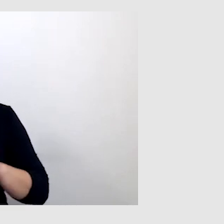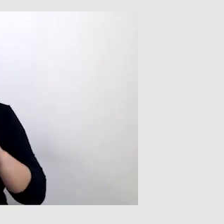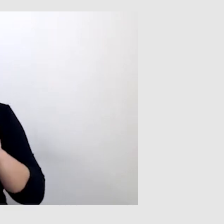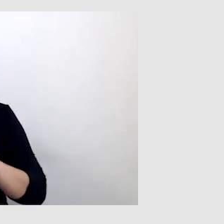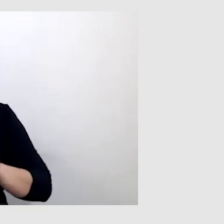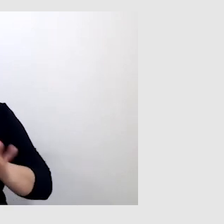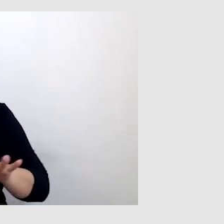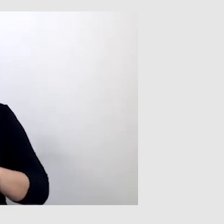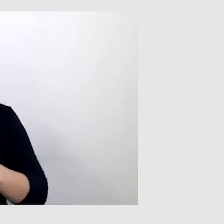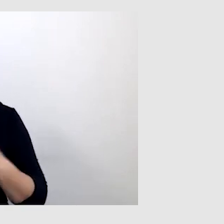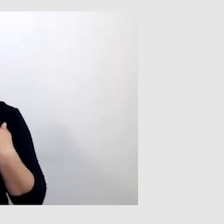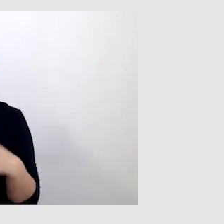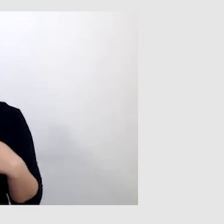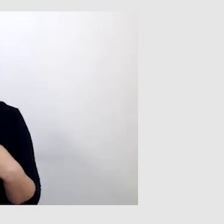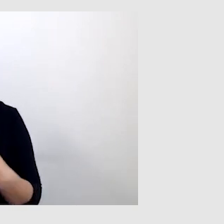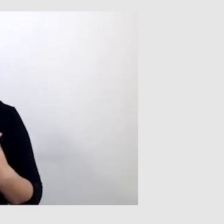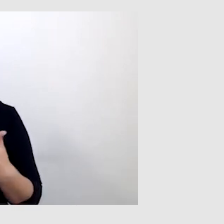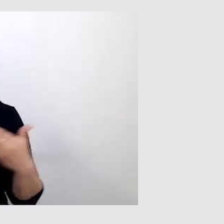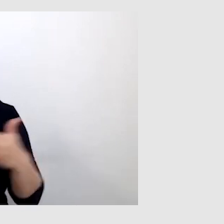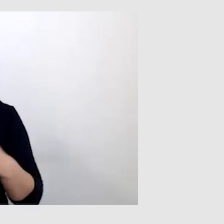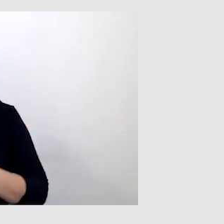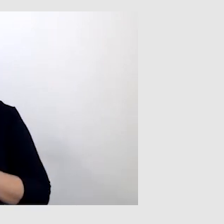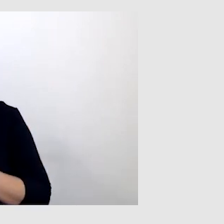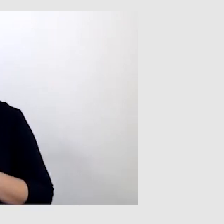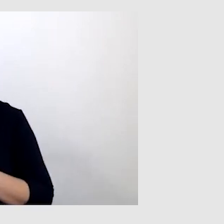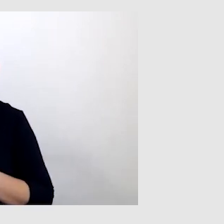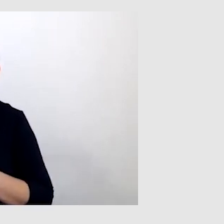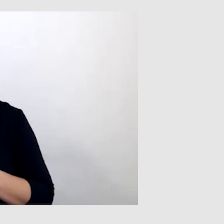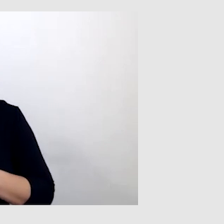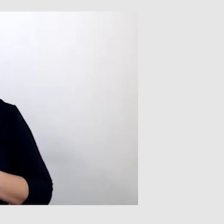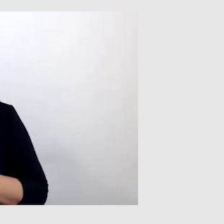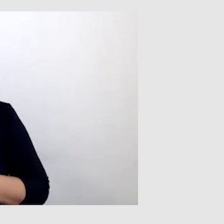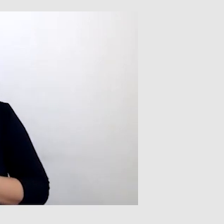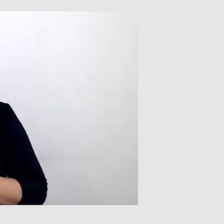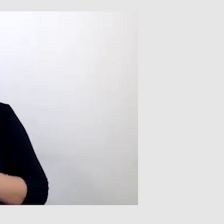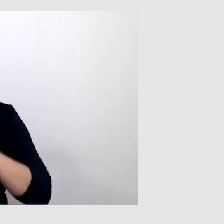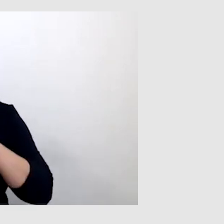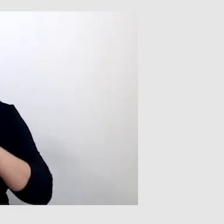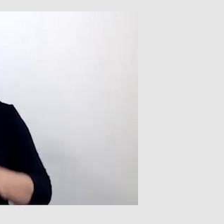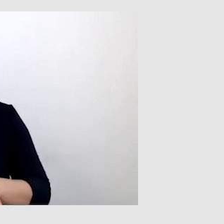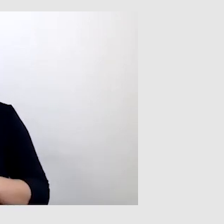nie miałem możliwości zrozumienia wykładowcy, prowadzącego zajęcia,